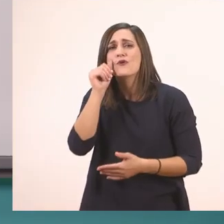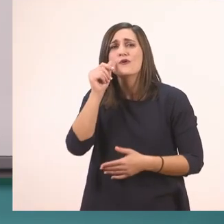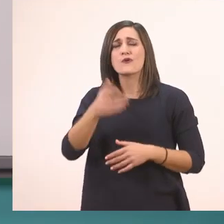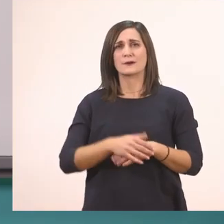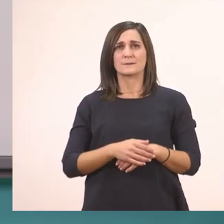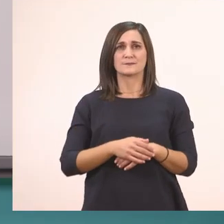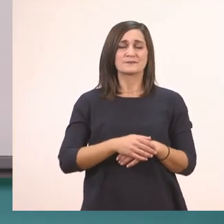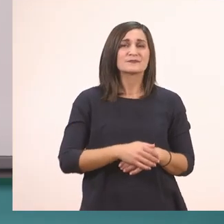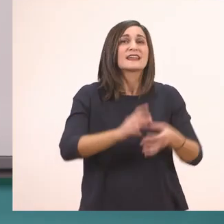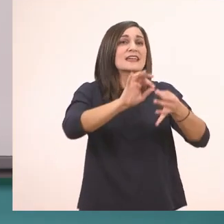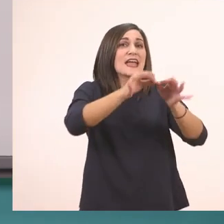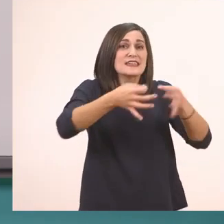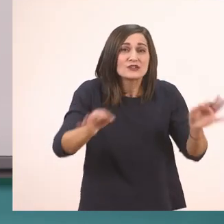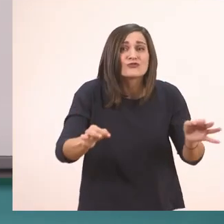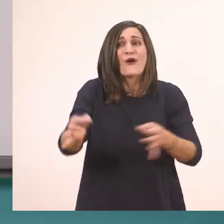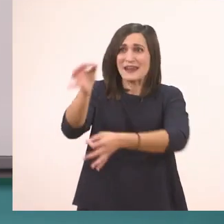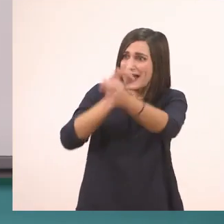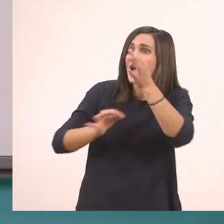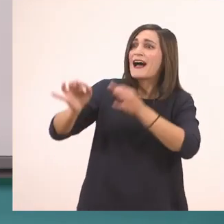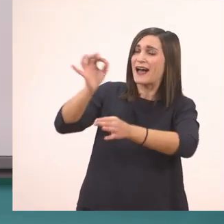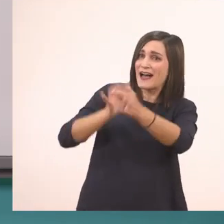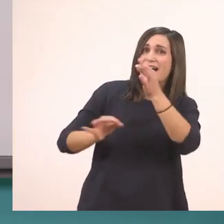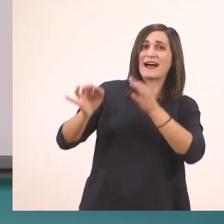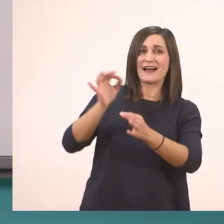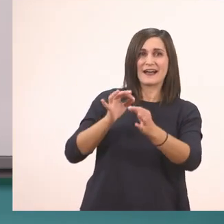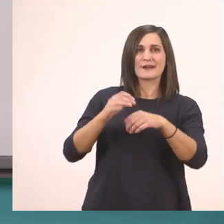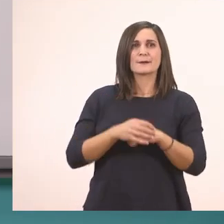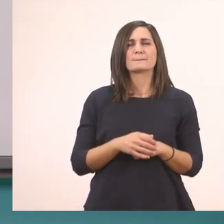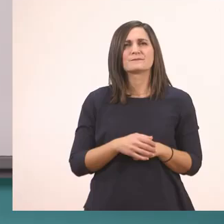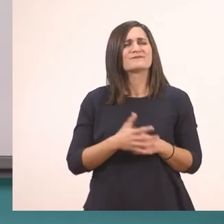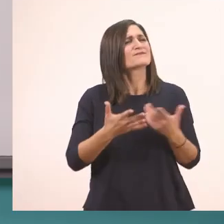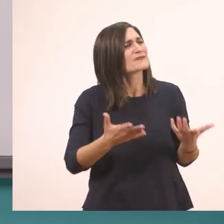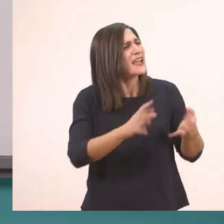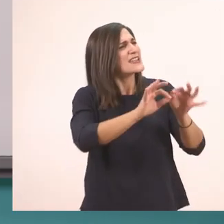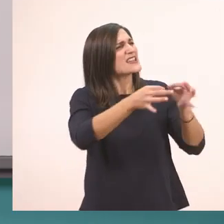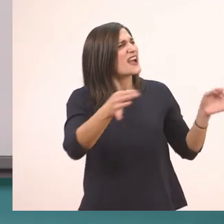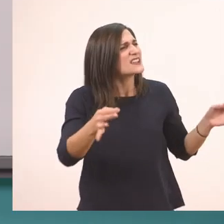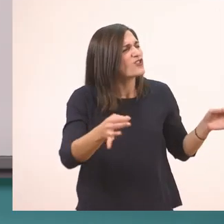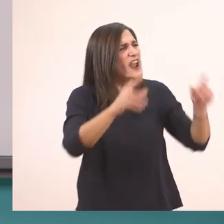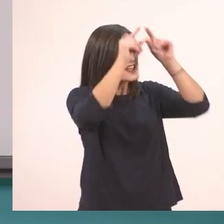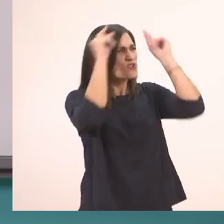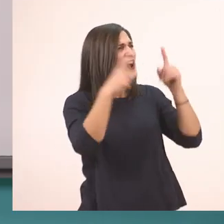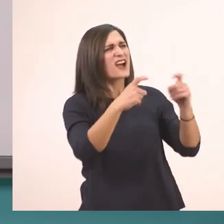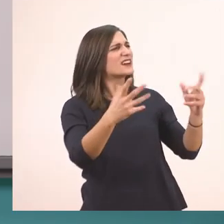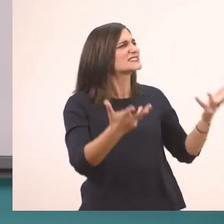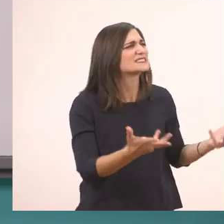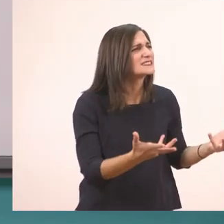Πες μια ιστορία. Τι ιστορία, Ιωάννα;